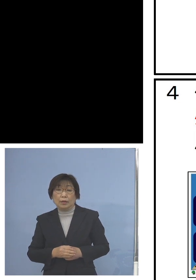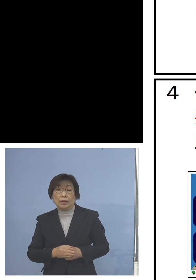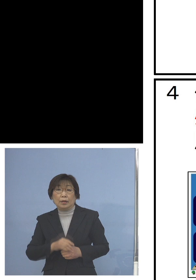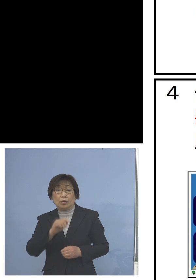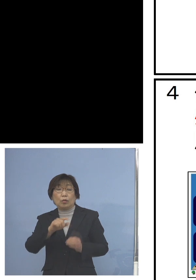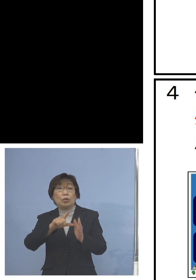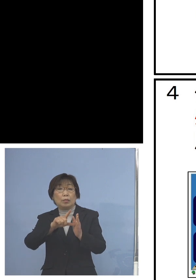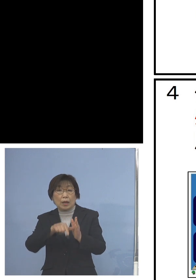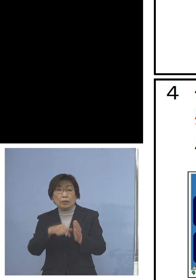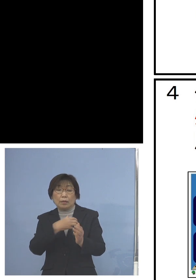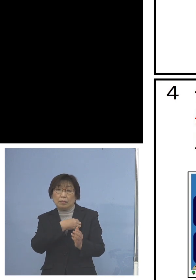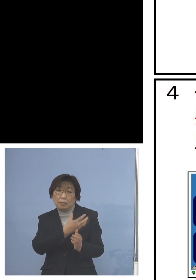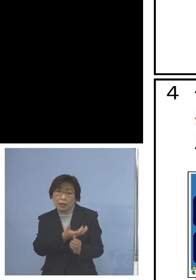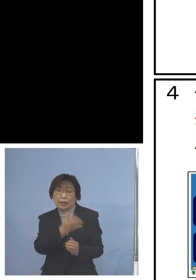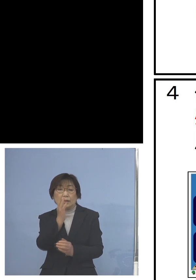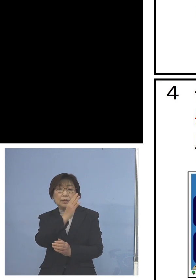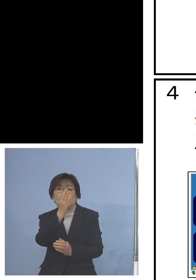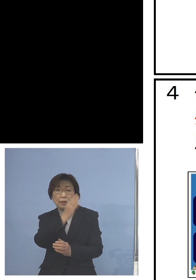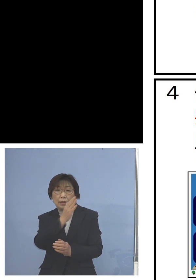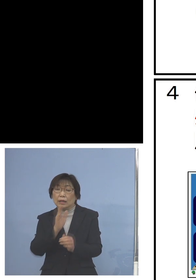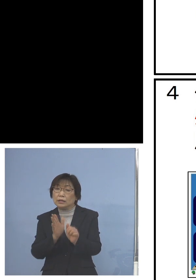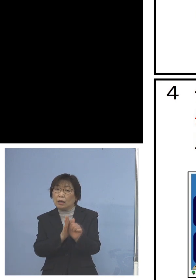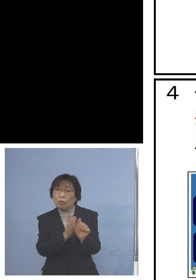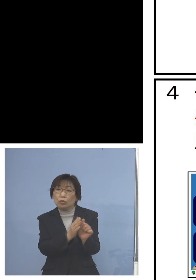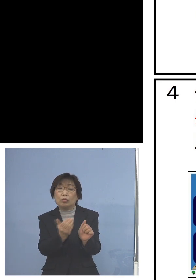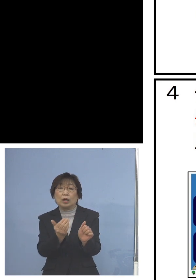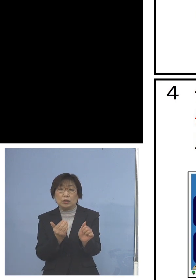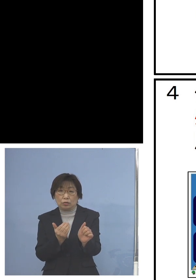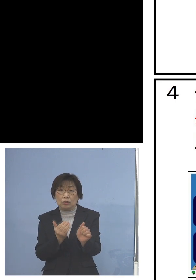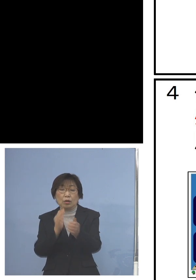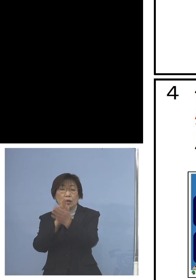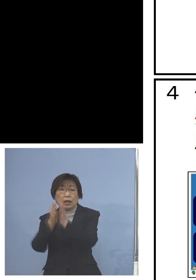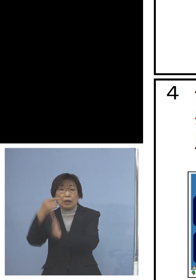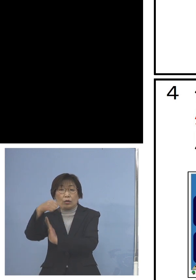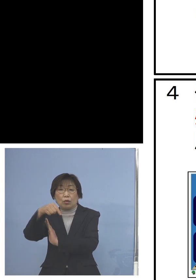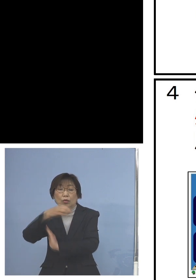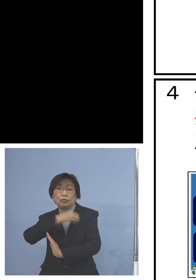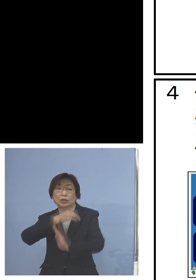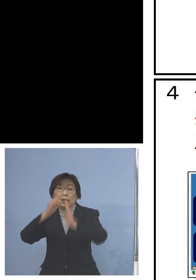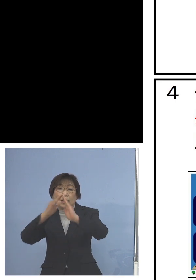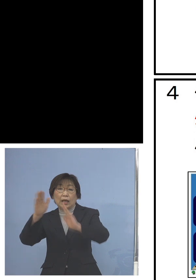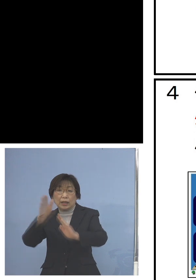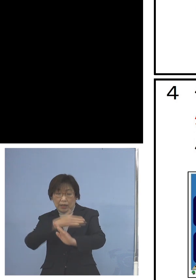ここは県の教育委員会からの ご支援をさせていただきます